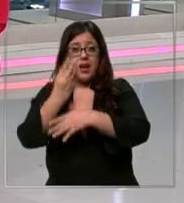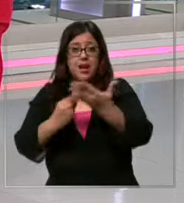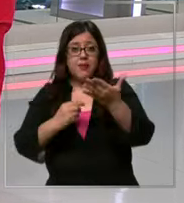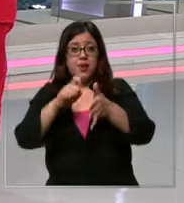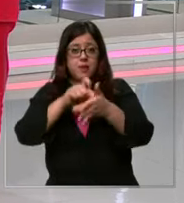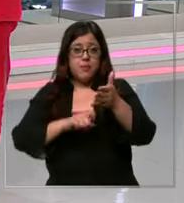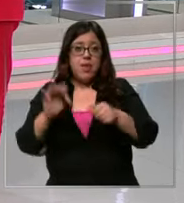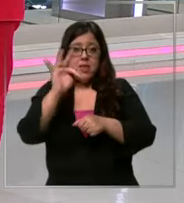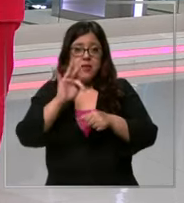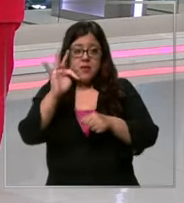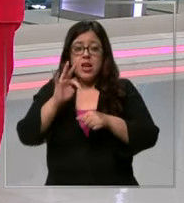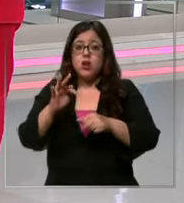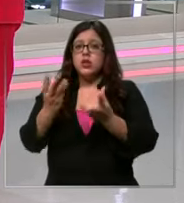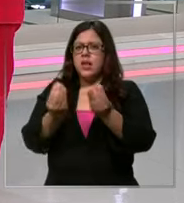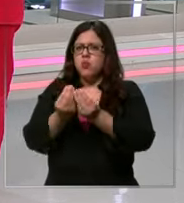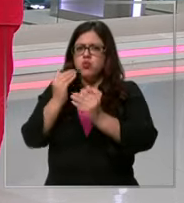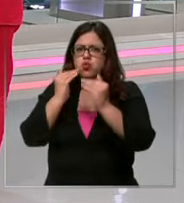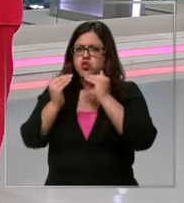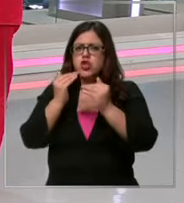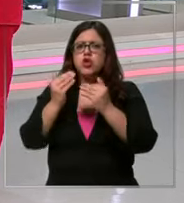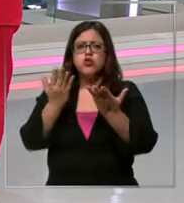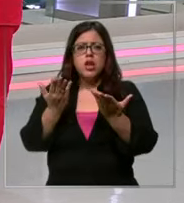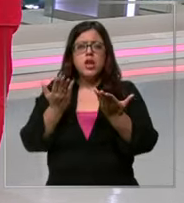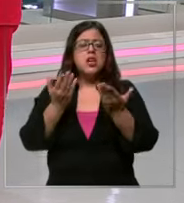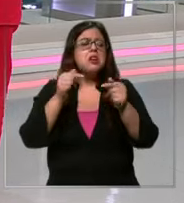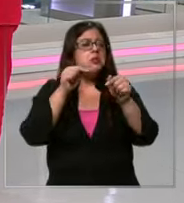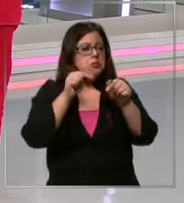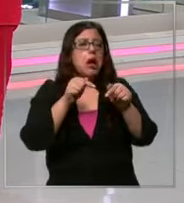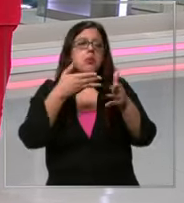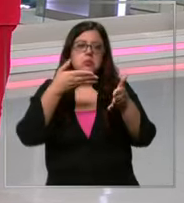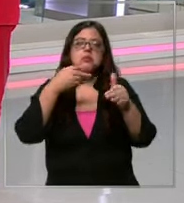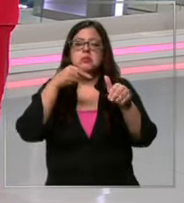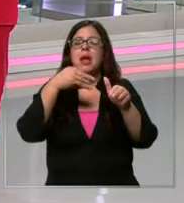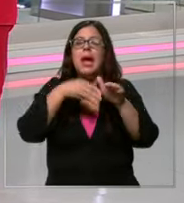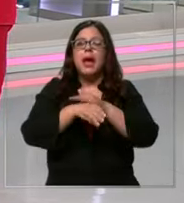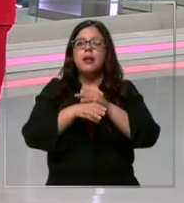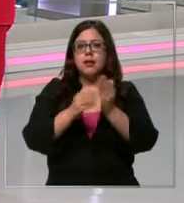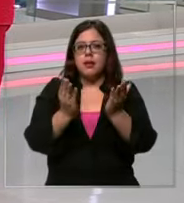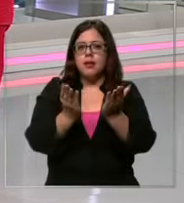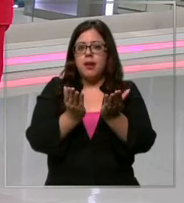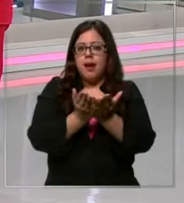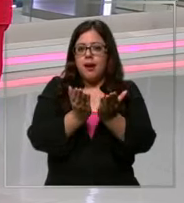al colegio y la gran mayoría entra a la próxima la pregunta es Qué hacer para encontrar más baratos